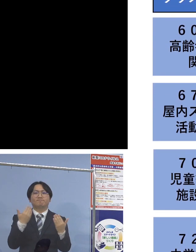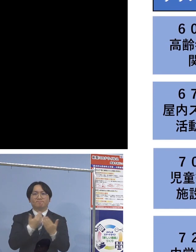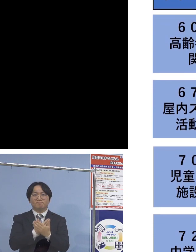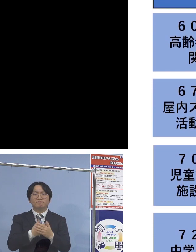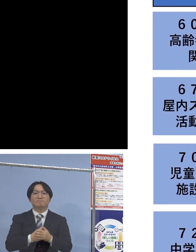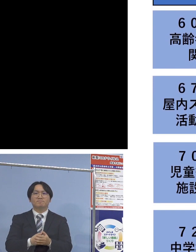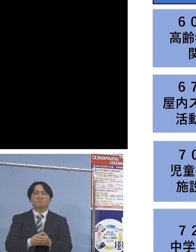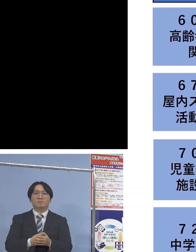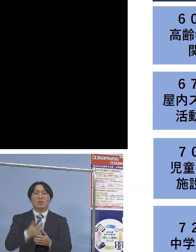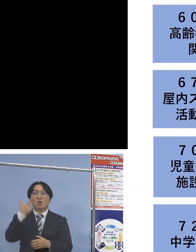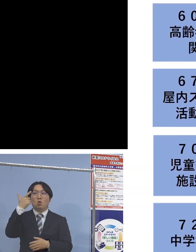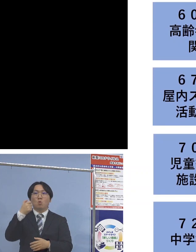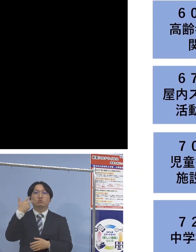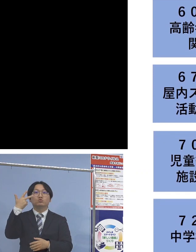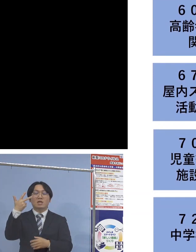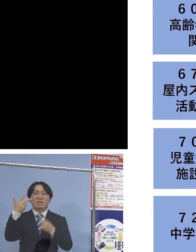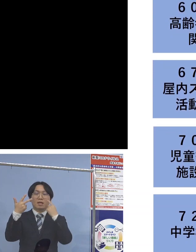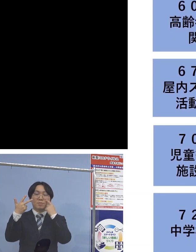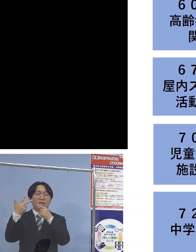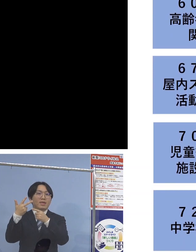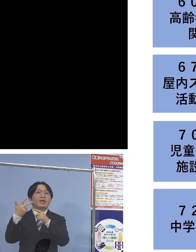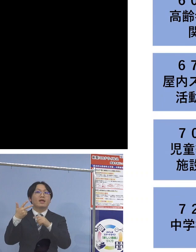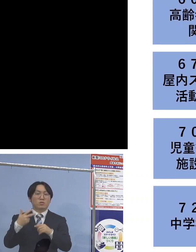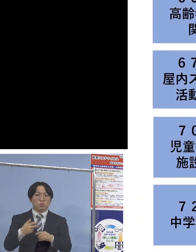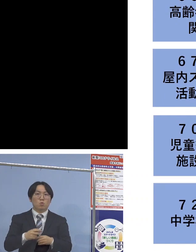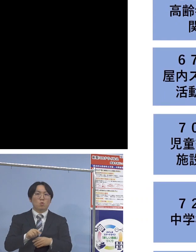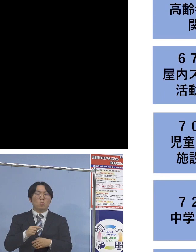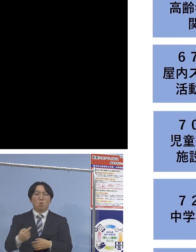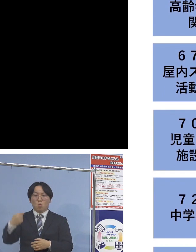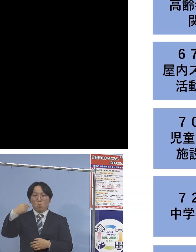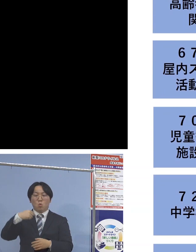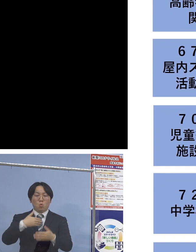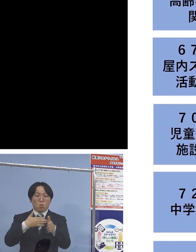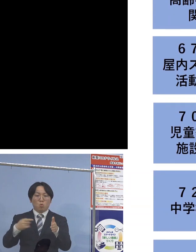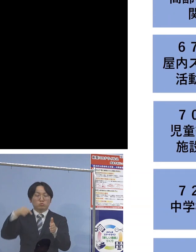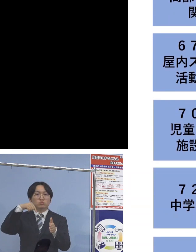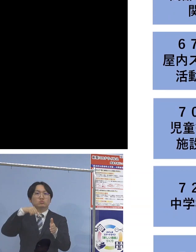次に「67例目屋内スポーツ活動関連」